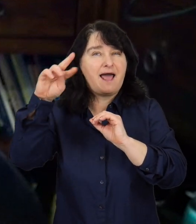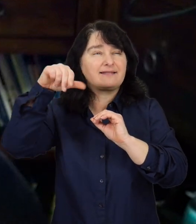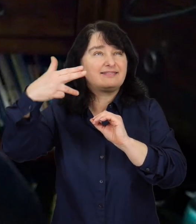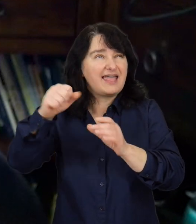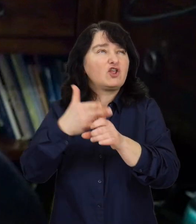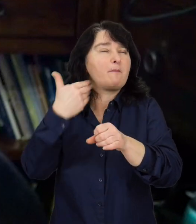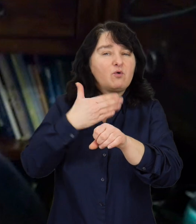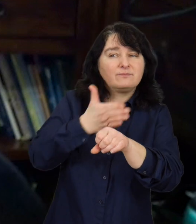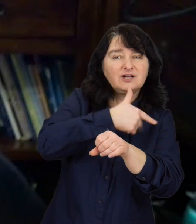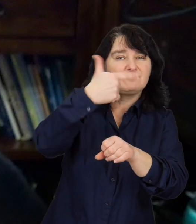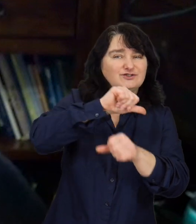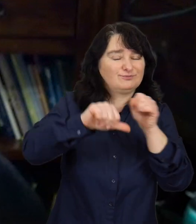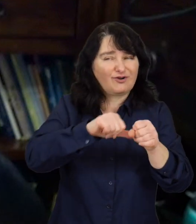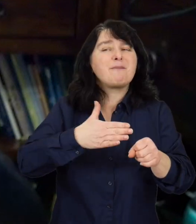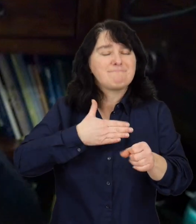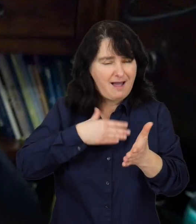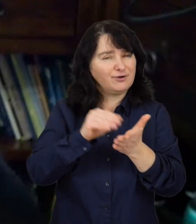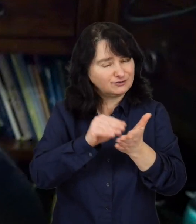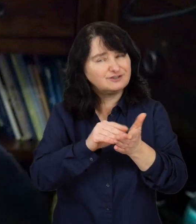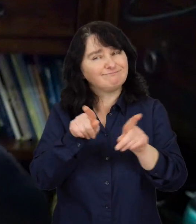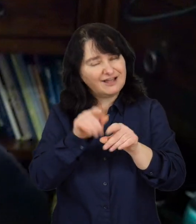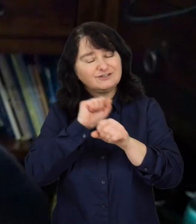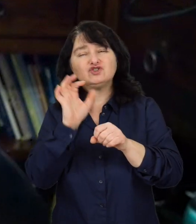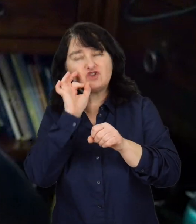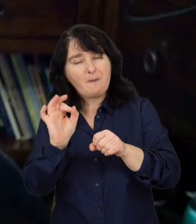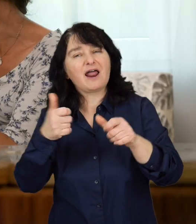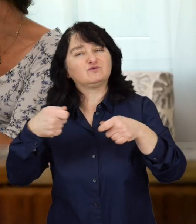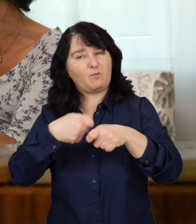więc to jest tego rodzaju doświadczenie i dobra współpraca w tym zakresie.